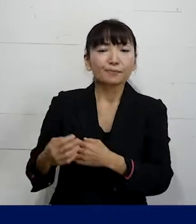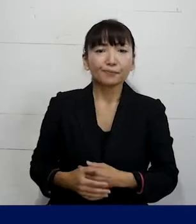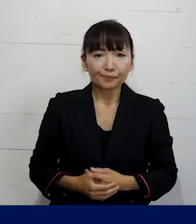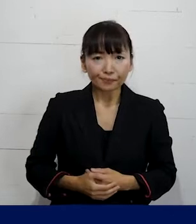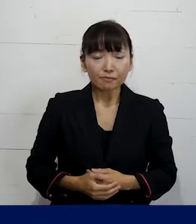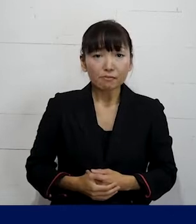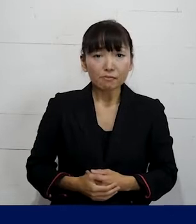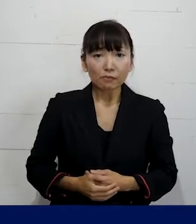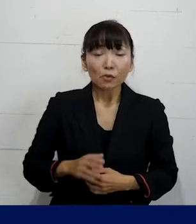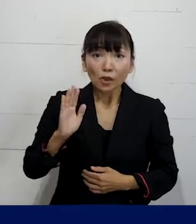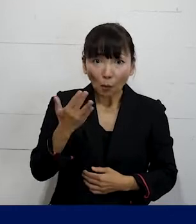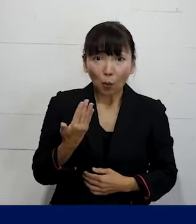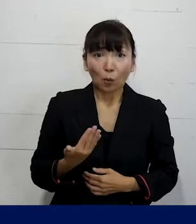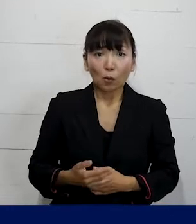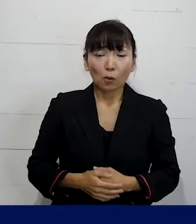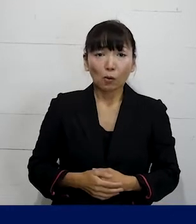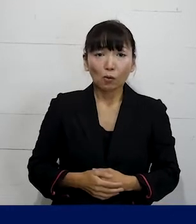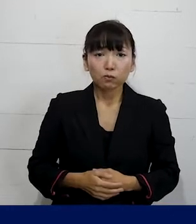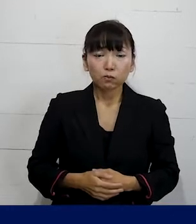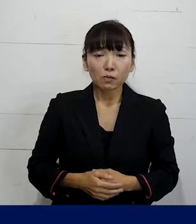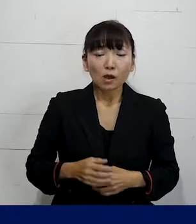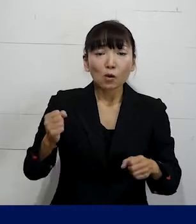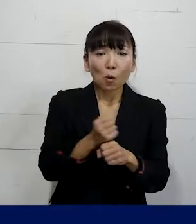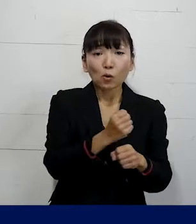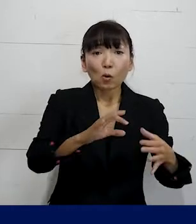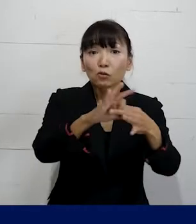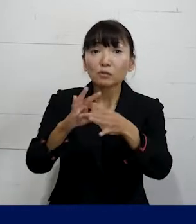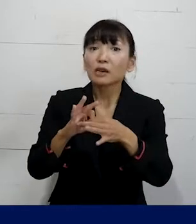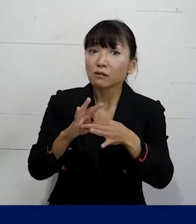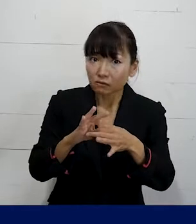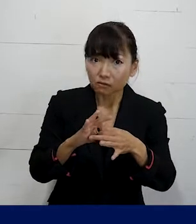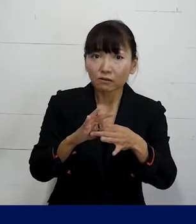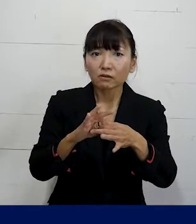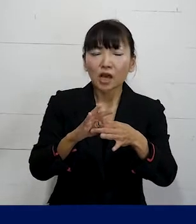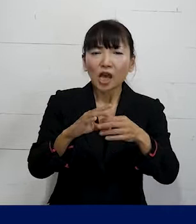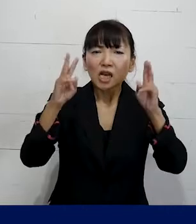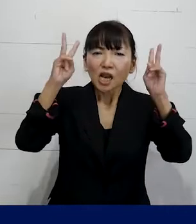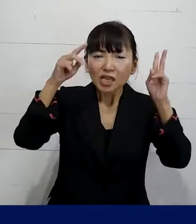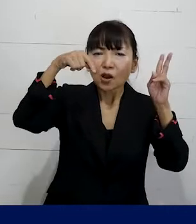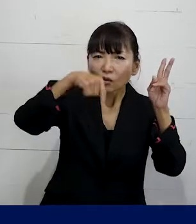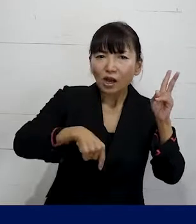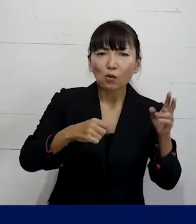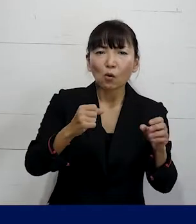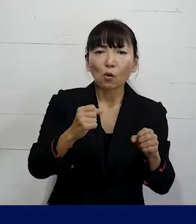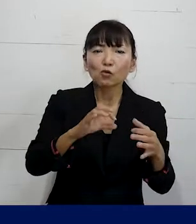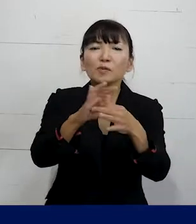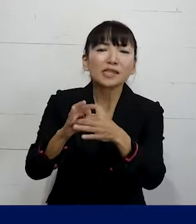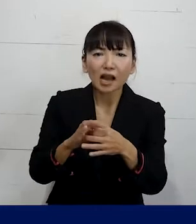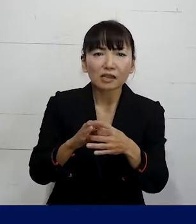でも労働組合というのはそういう会社ごとの 労働組合だけではなくて